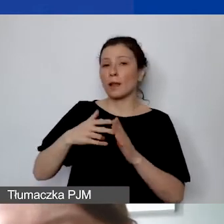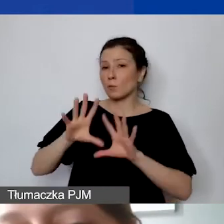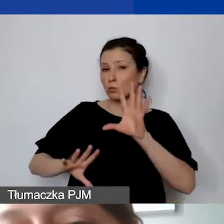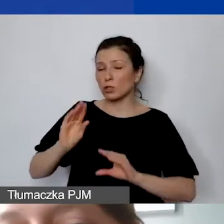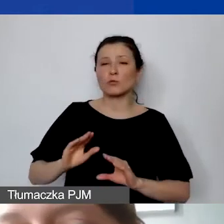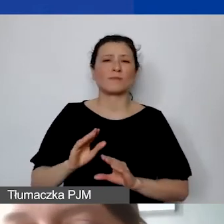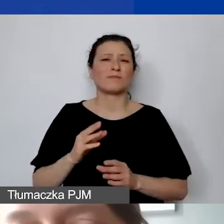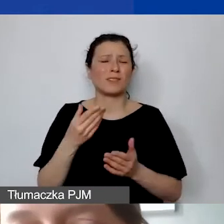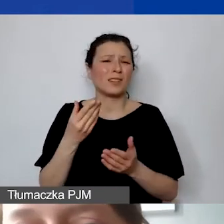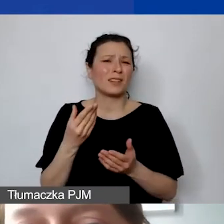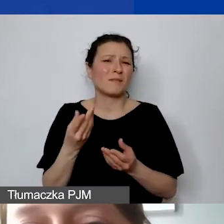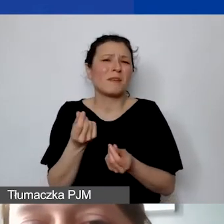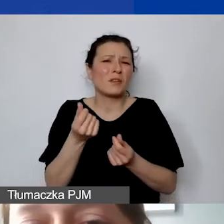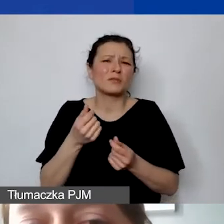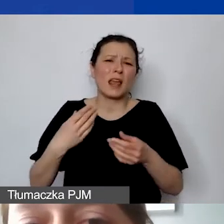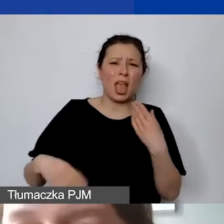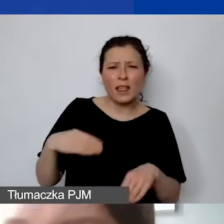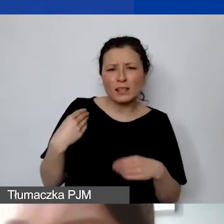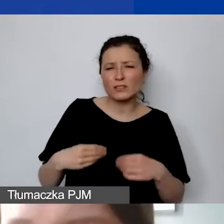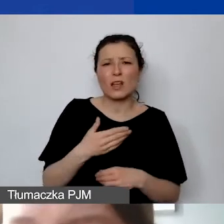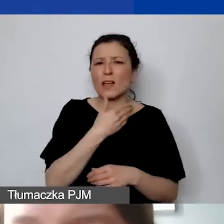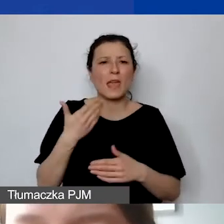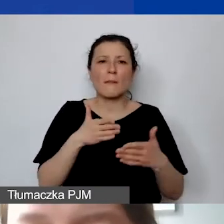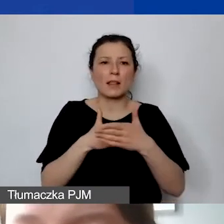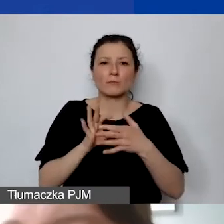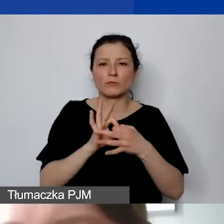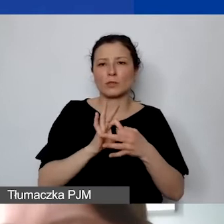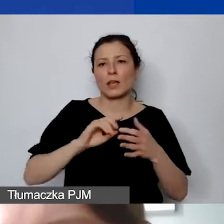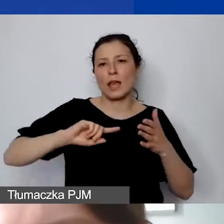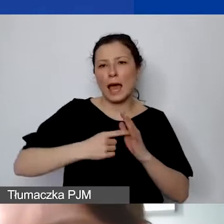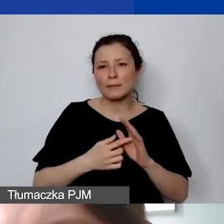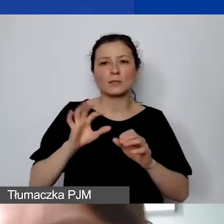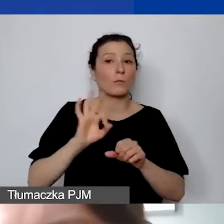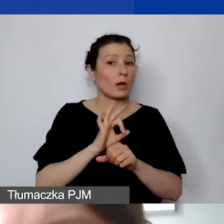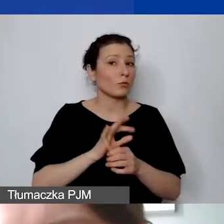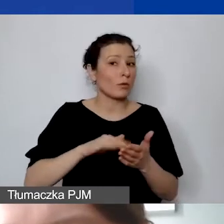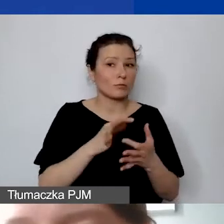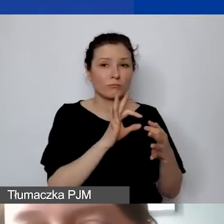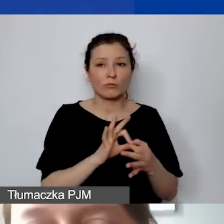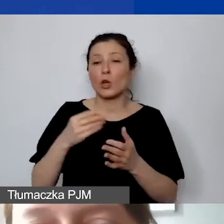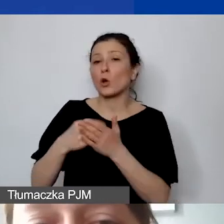My nie mamy żadnych limitów związanych z administrowaniem projektu, np. dotyczących kosztów koordynacji.